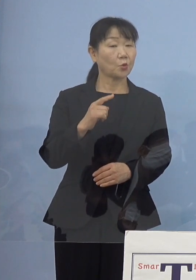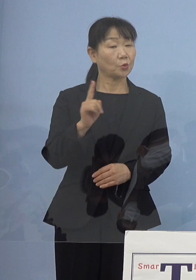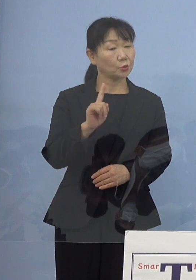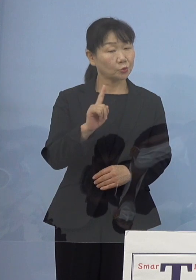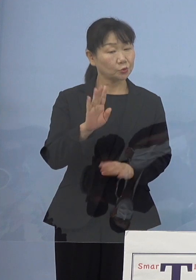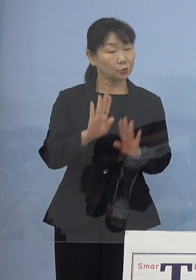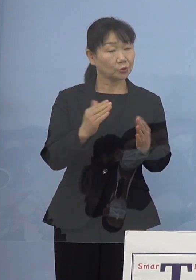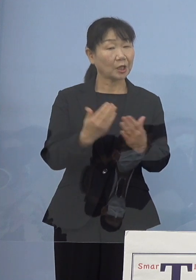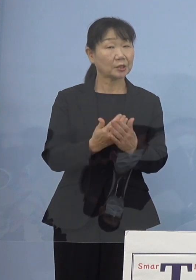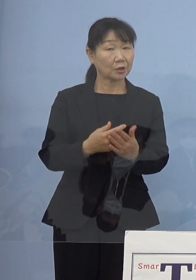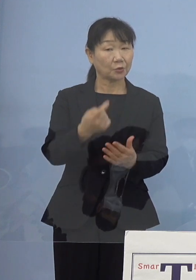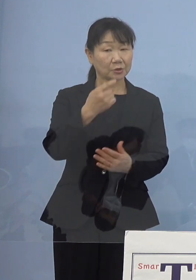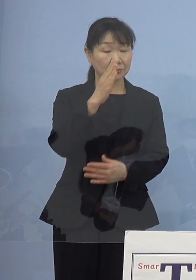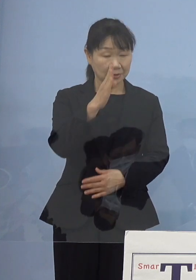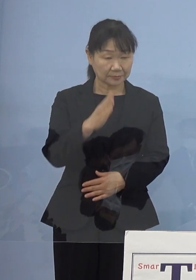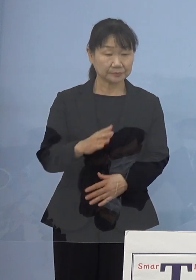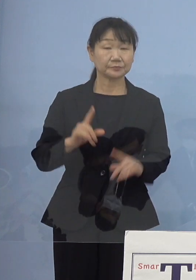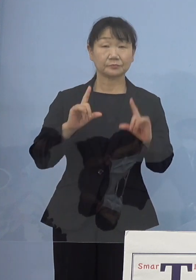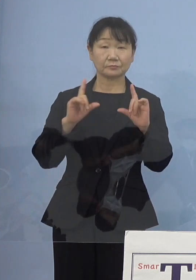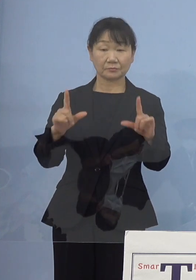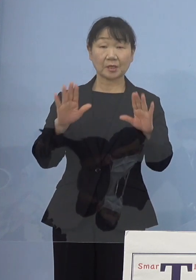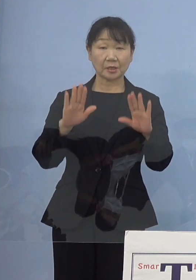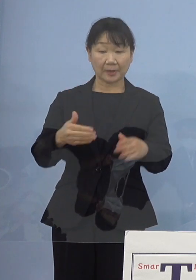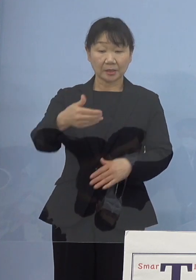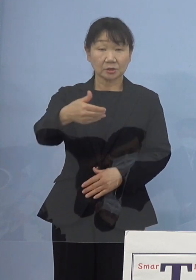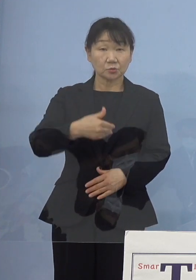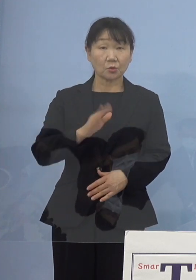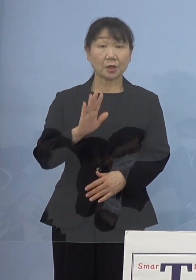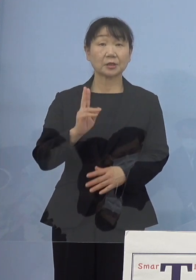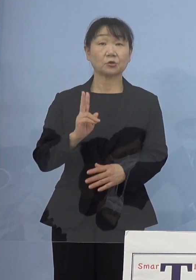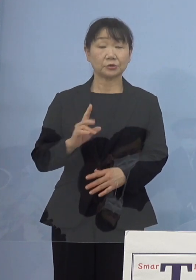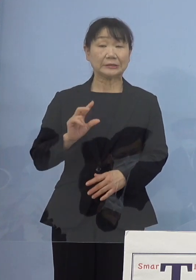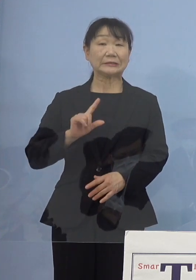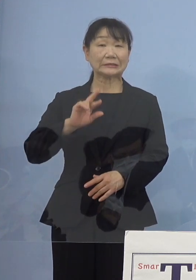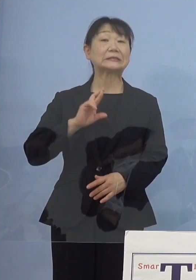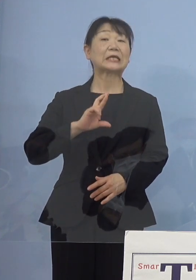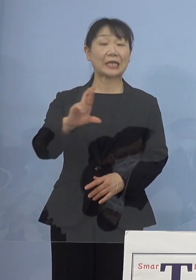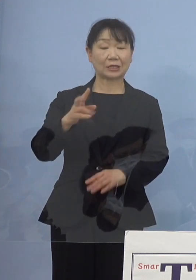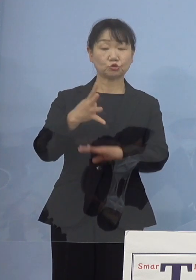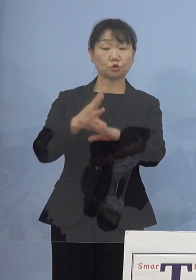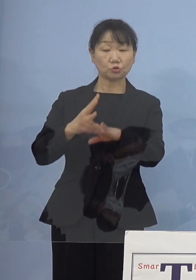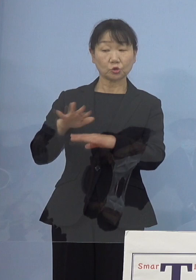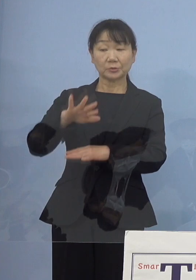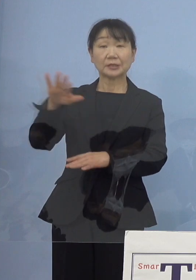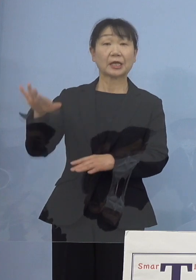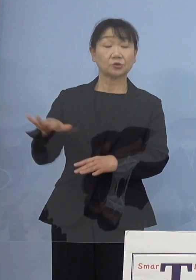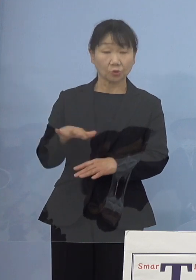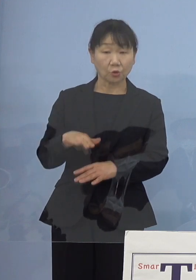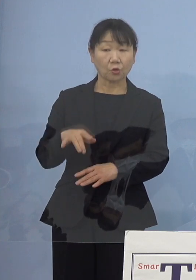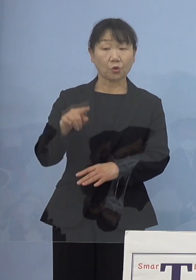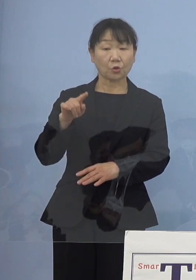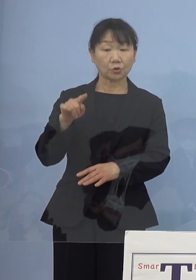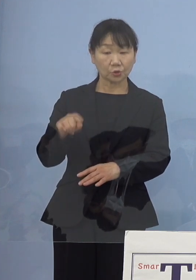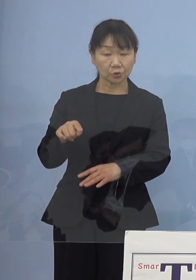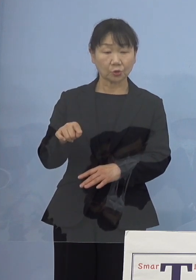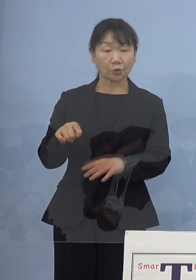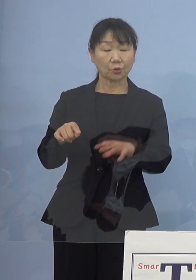（知事） これについては今もご質問があったように JR四国の皆さん方と その位置の関係であるとか